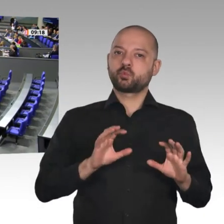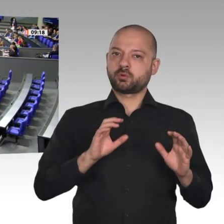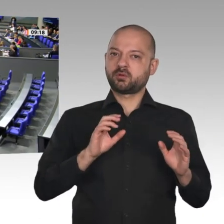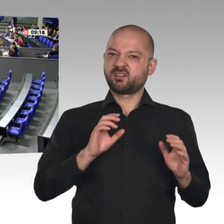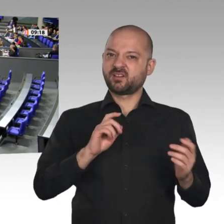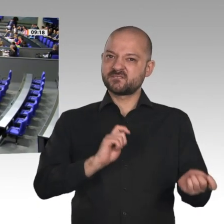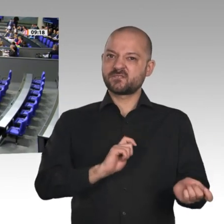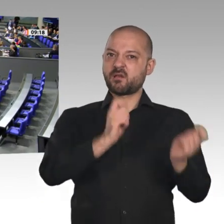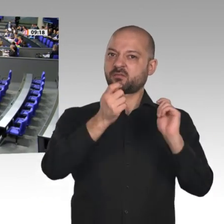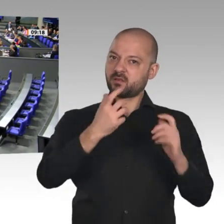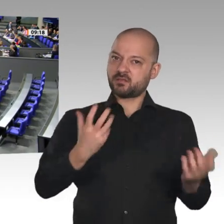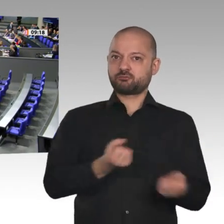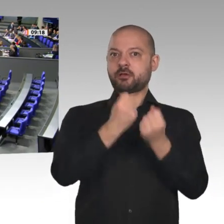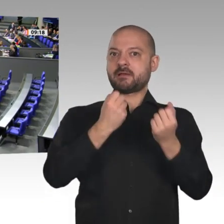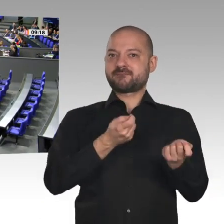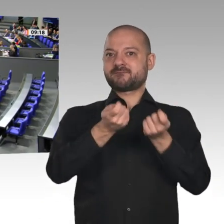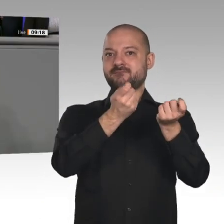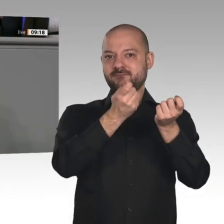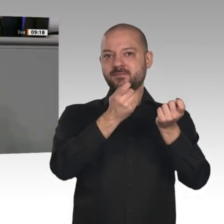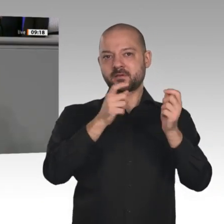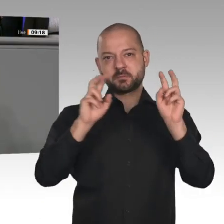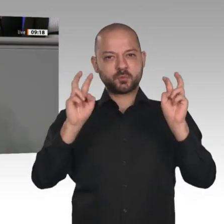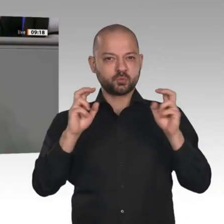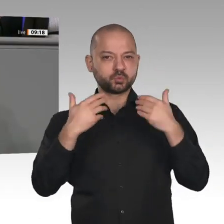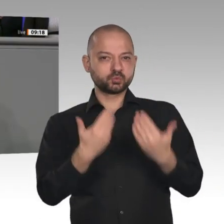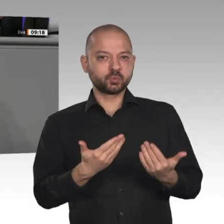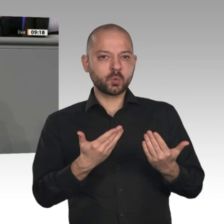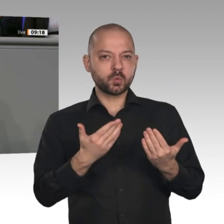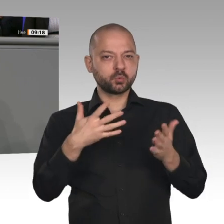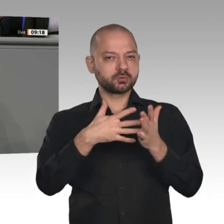des Sachverständigenrates zur Begutachtung der gesamtwirtschaftlichen Entwicklung.